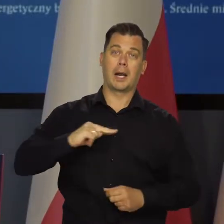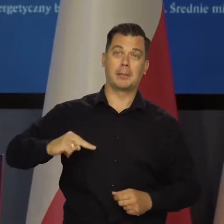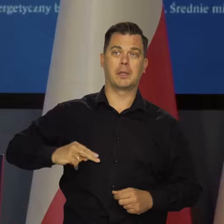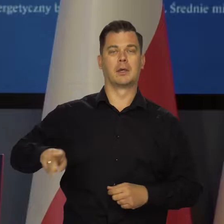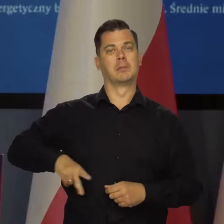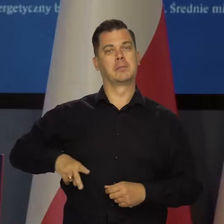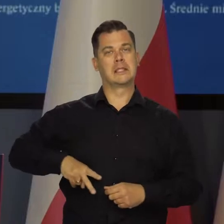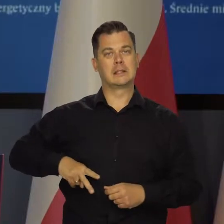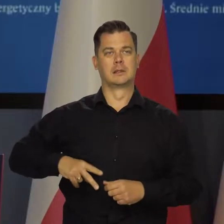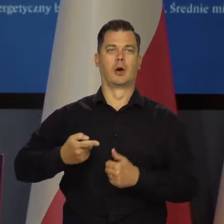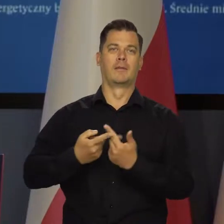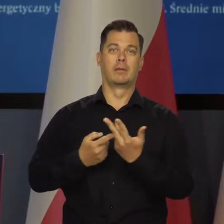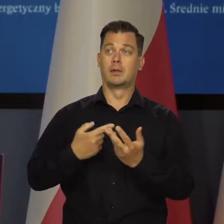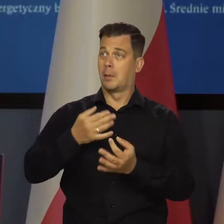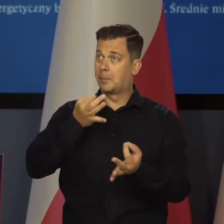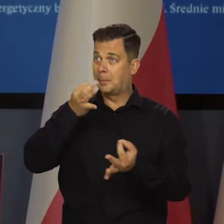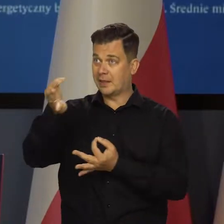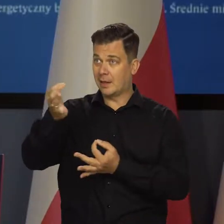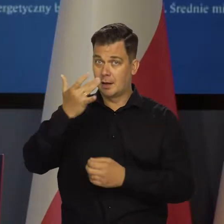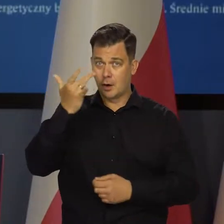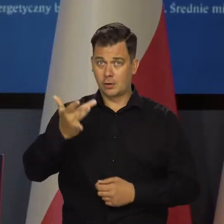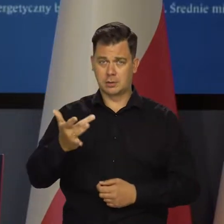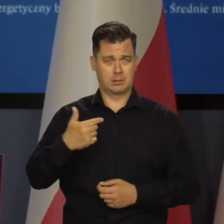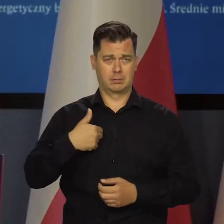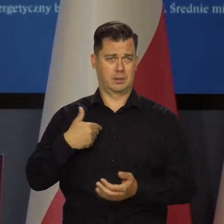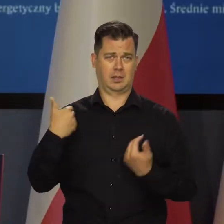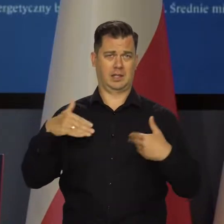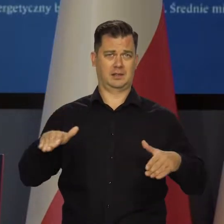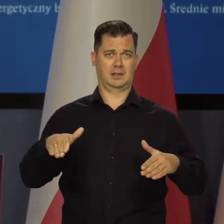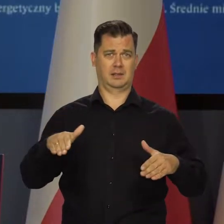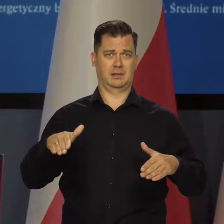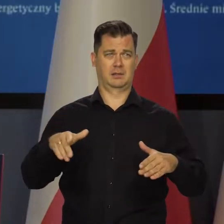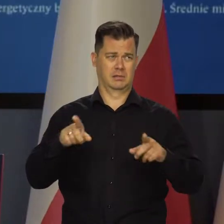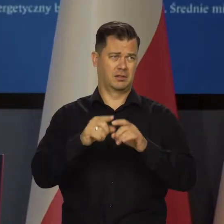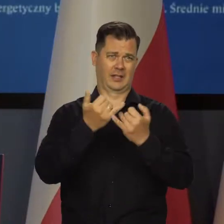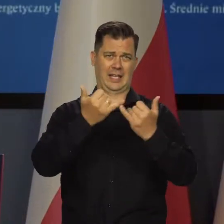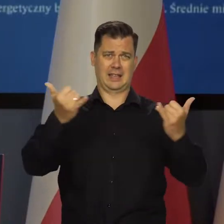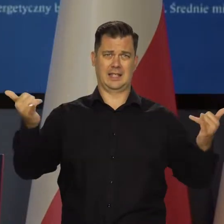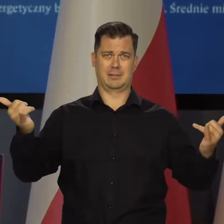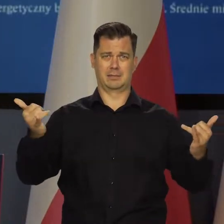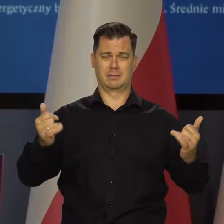ani ministra finansów i obrony, ani z Moskwą, ani z żadną inną stolicą.